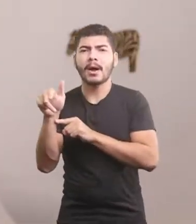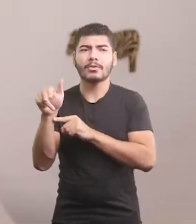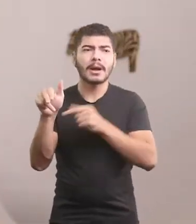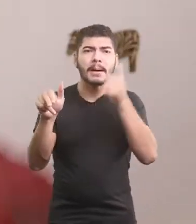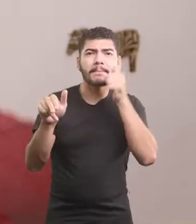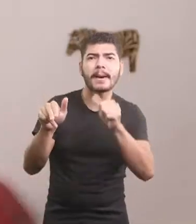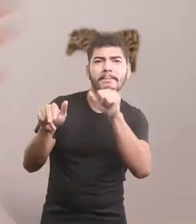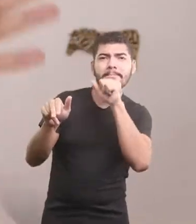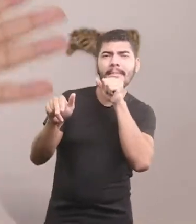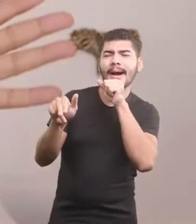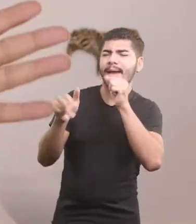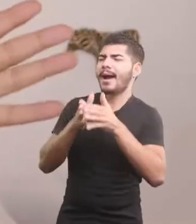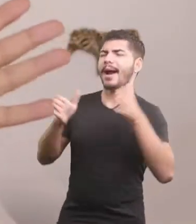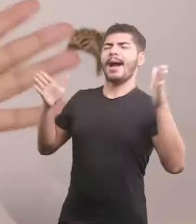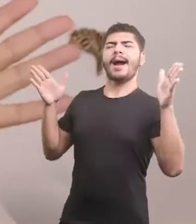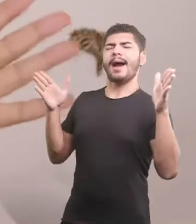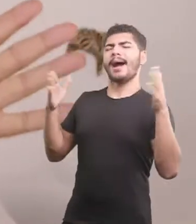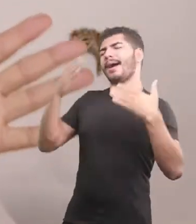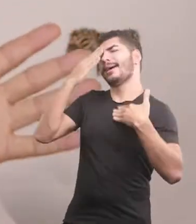A mãe abriu as asas agradecida.